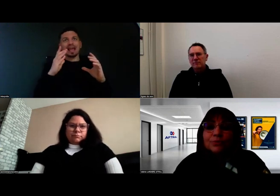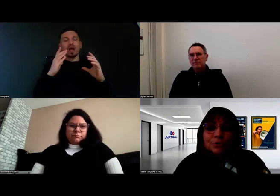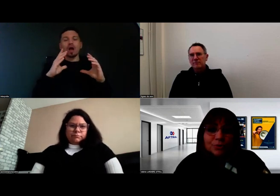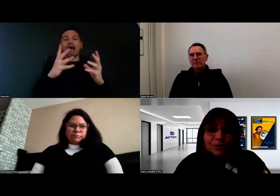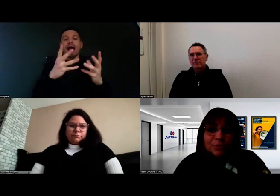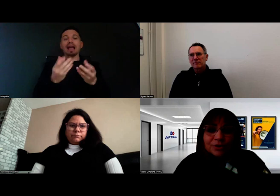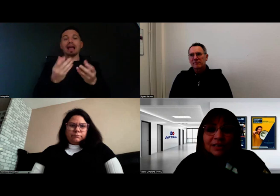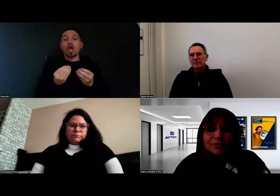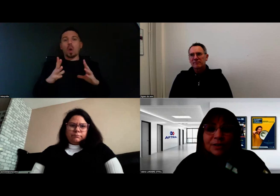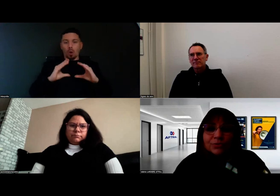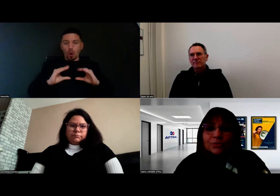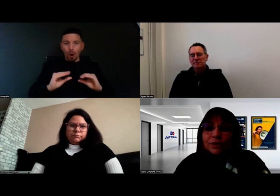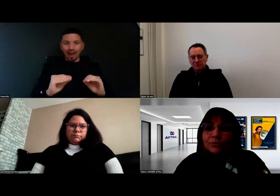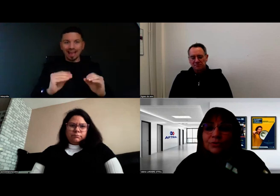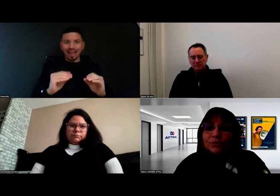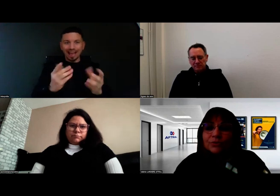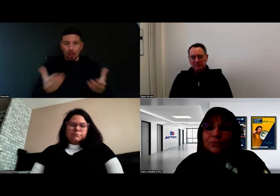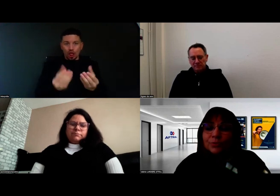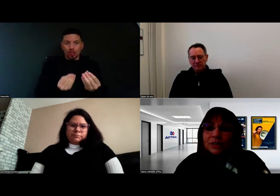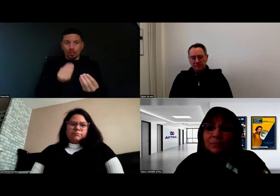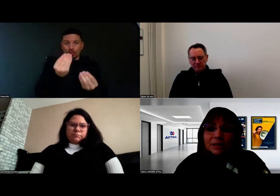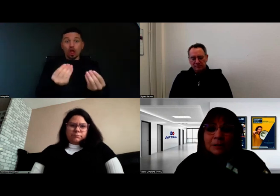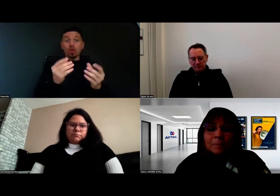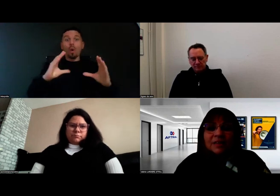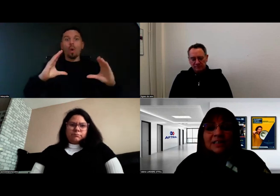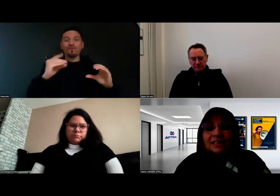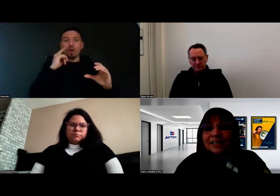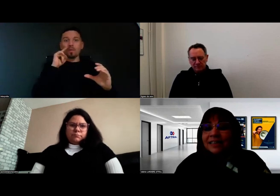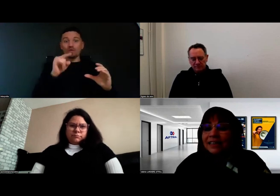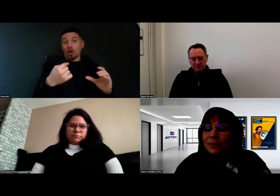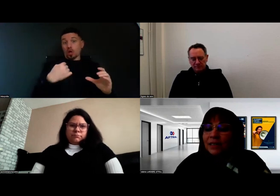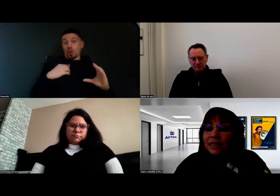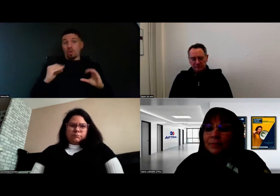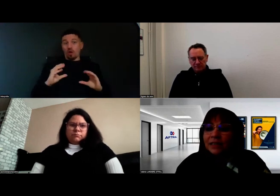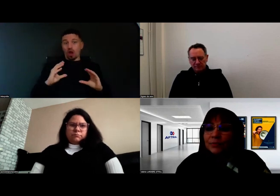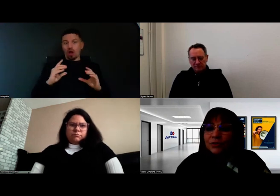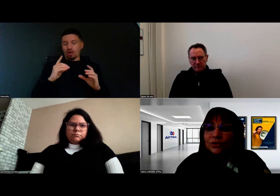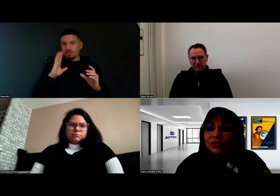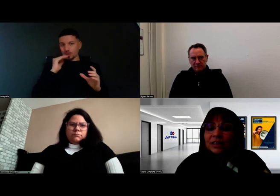pour que la formation se déroule le mieux possible. C'est cette analyse préalable qui est importante